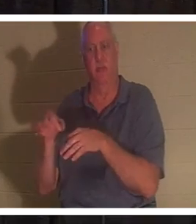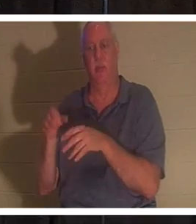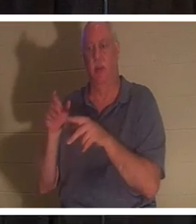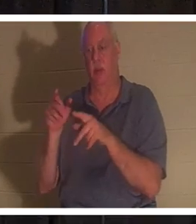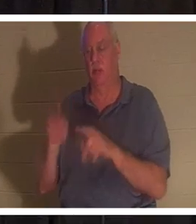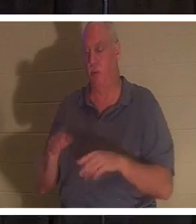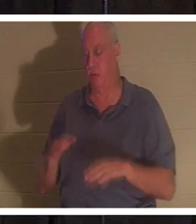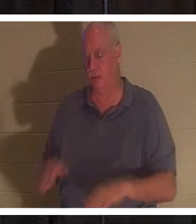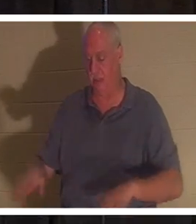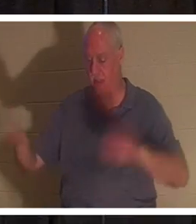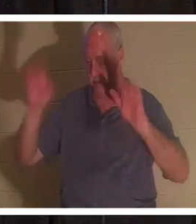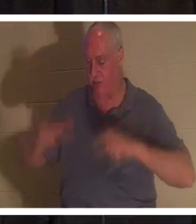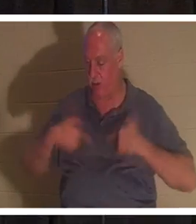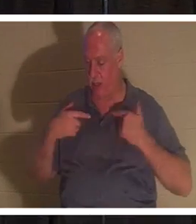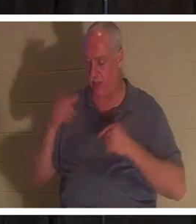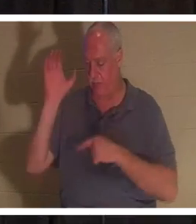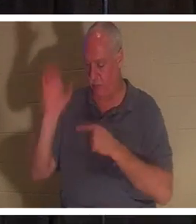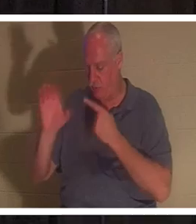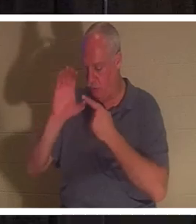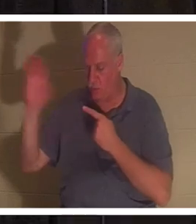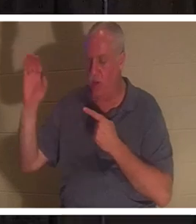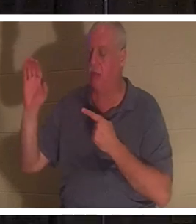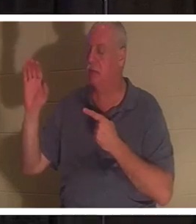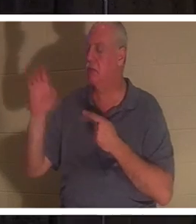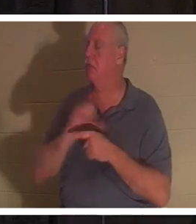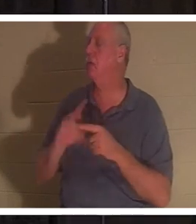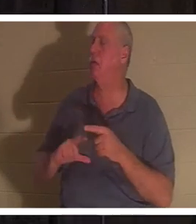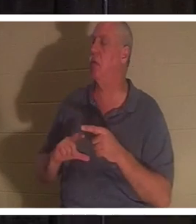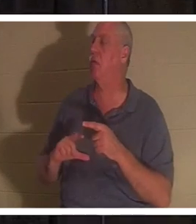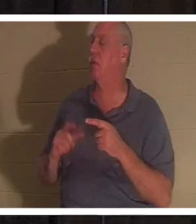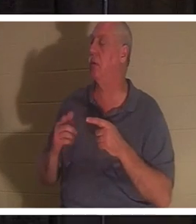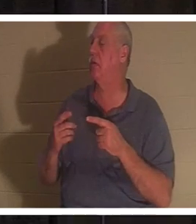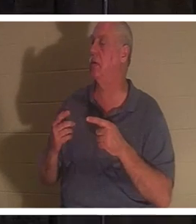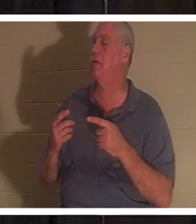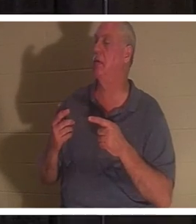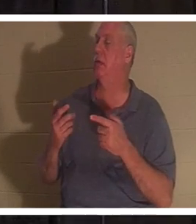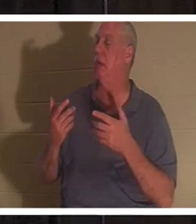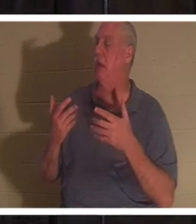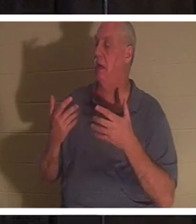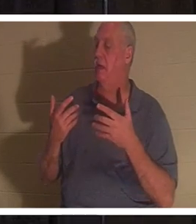Kreuzes niedergelegt hat und sagt: „Oh Herr, ich möchte meinen Weg nicht länger gehen.“ Diese Person wird wiedergeboren!